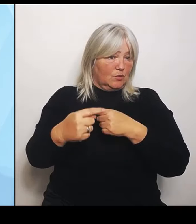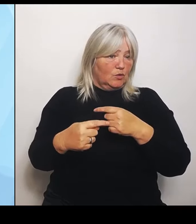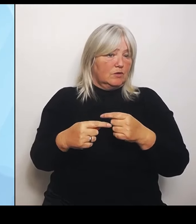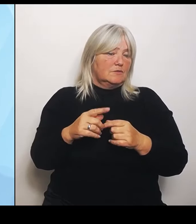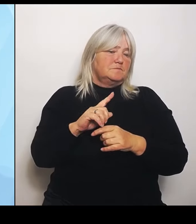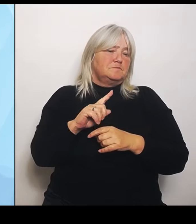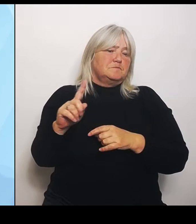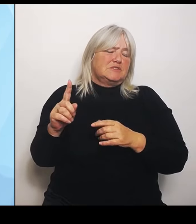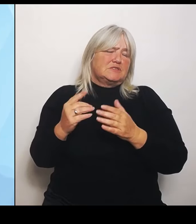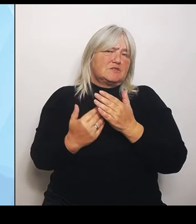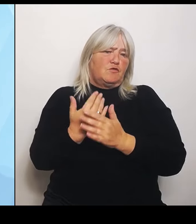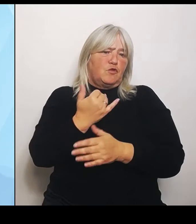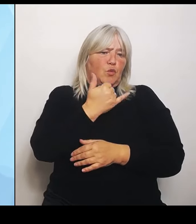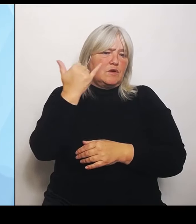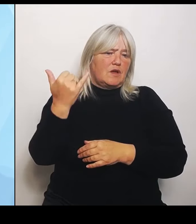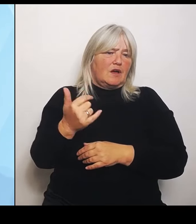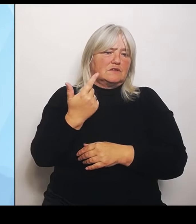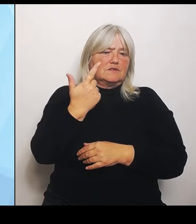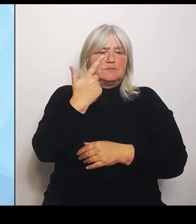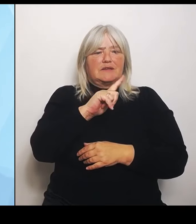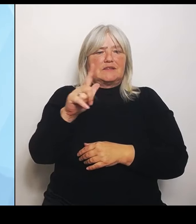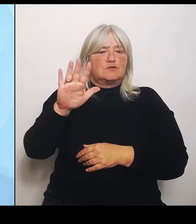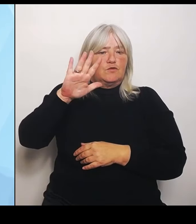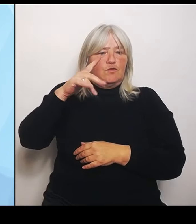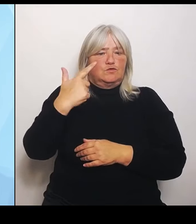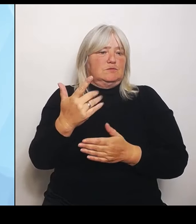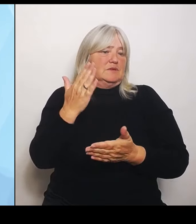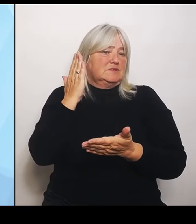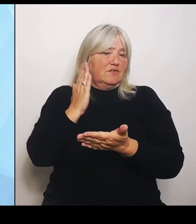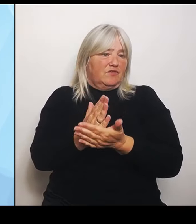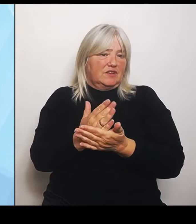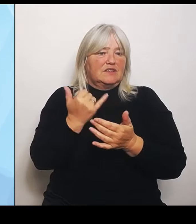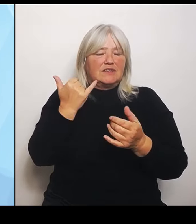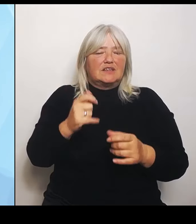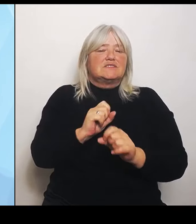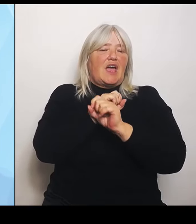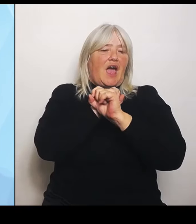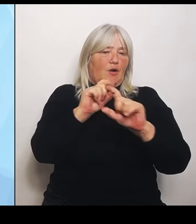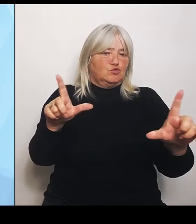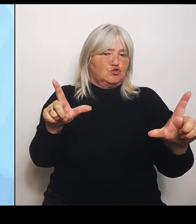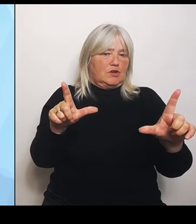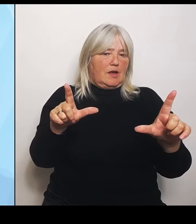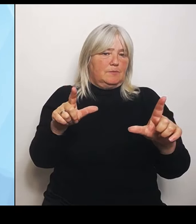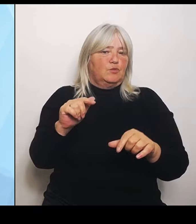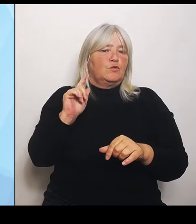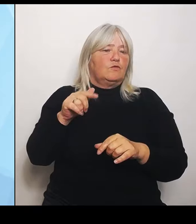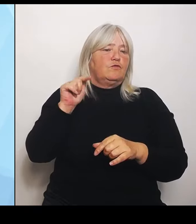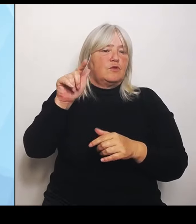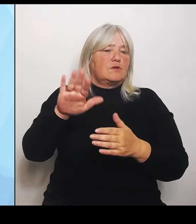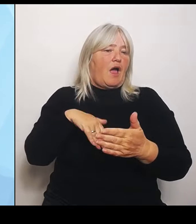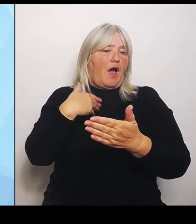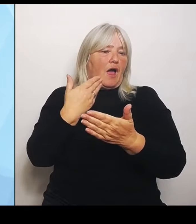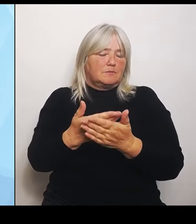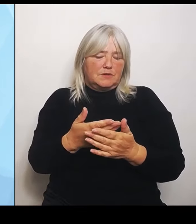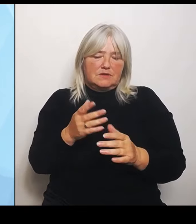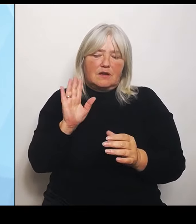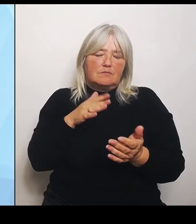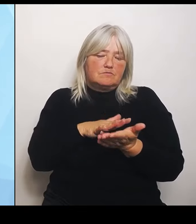Ausschreibung und die wird dann vom jeweiligen Anbieter ausgearbeitet und stellt dann dort zur Verfügung, was aber keinen daran hindert, vor Ort